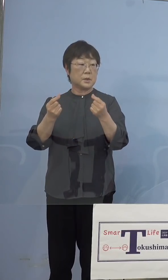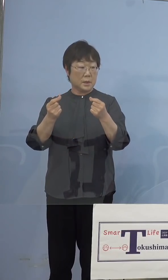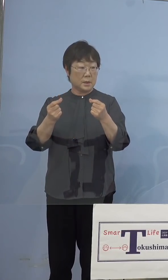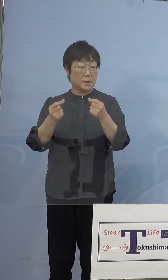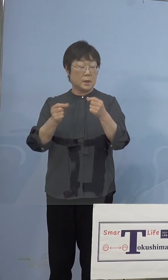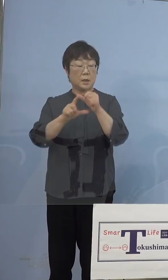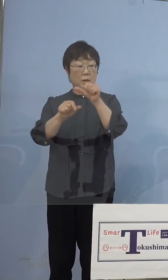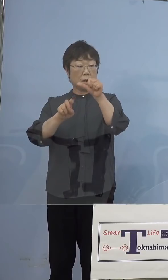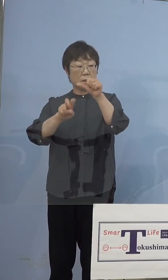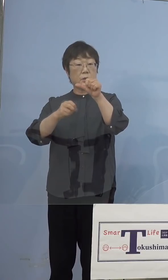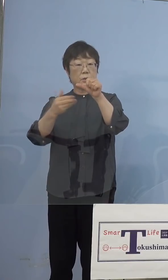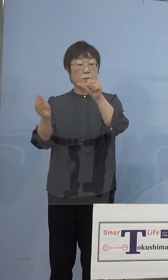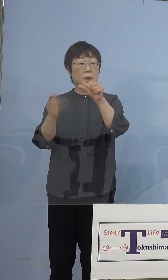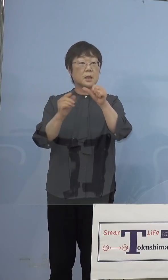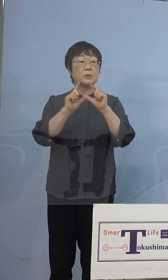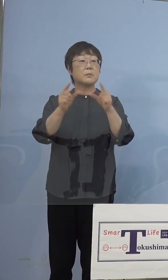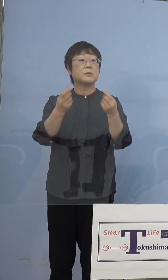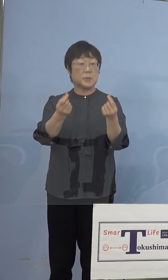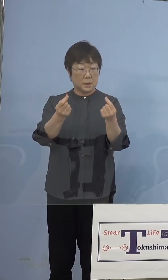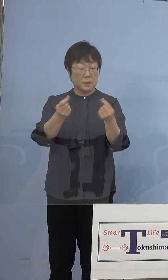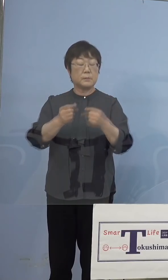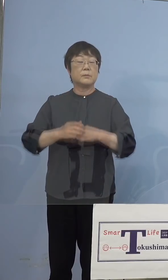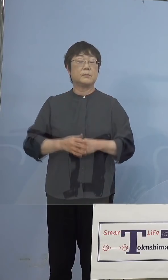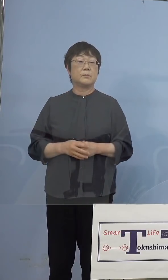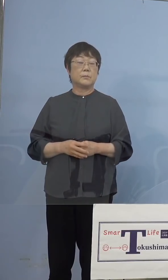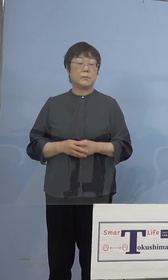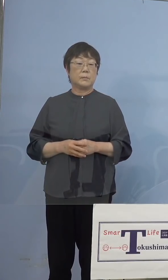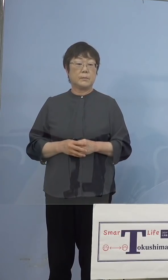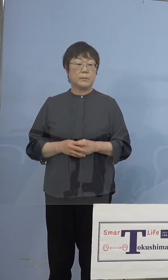言っていましたね 失礼しました